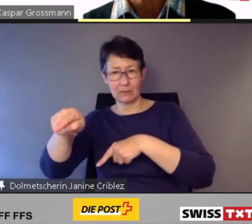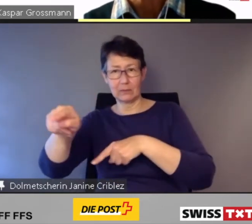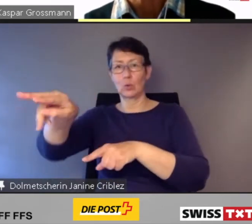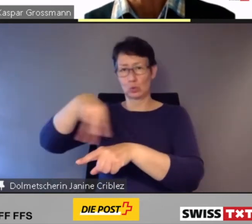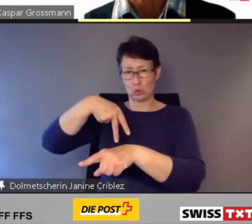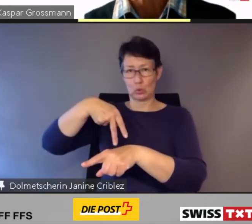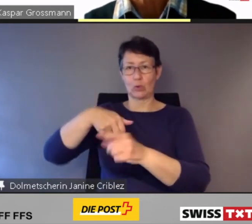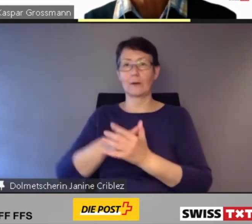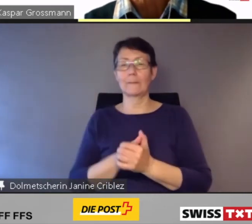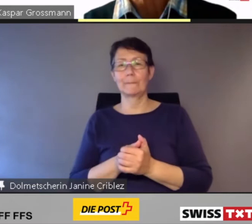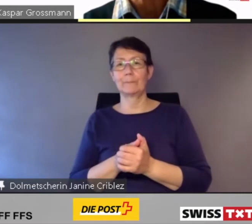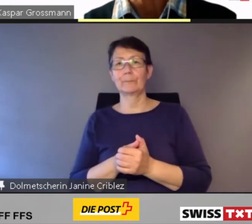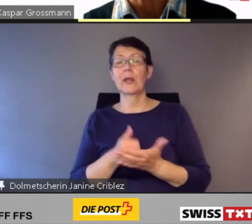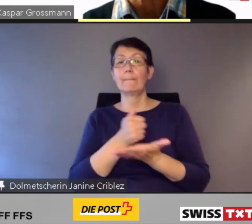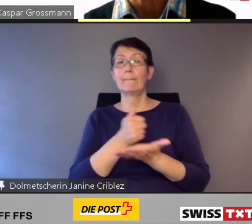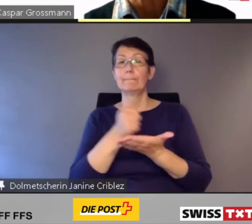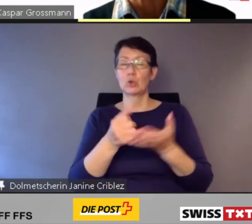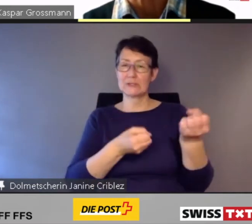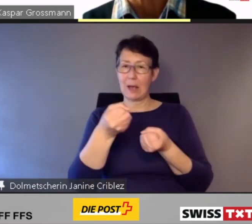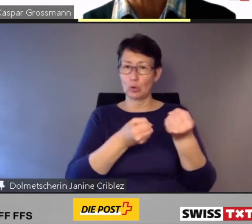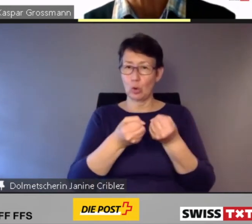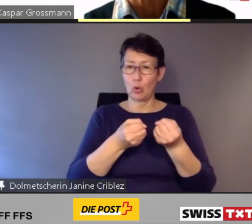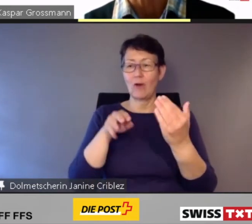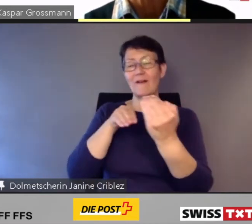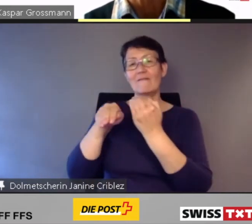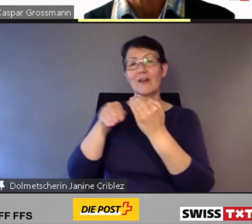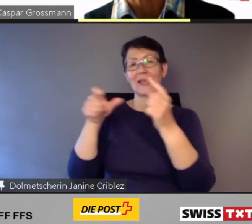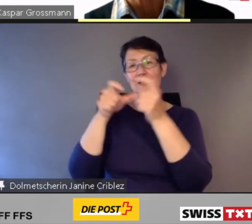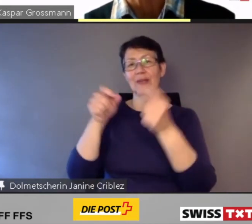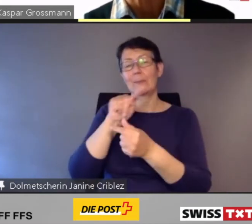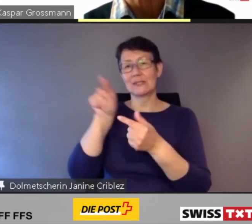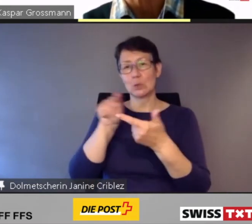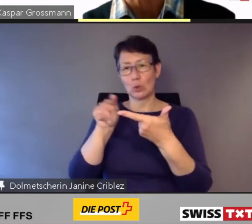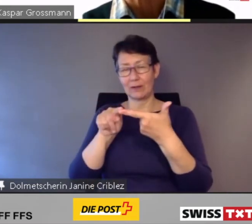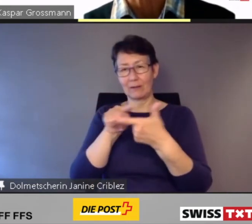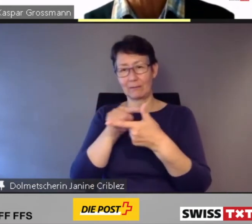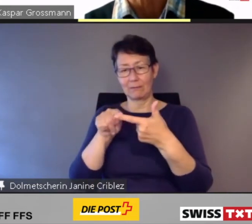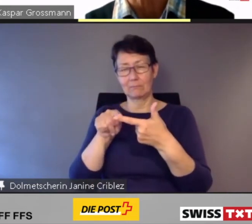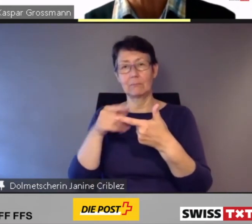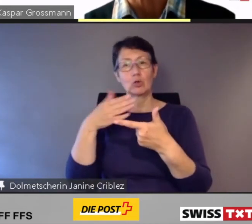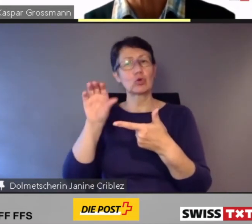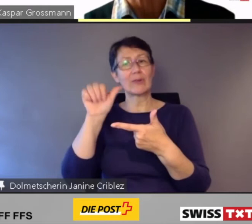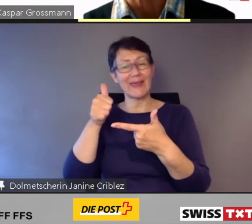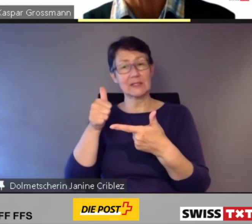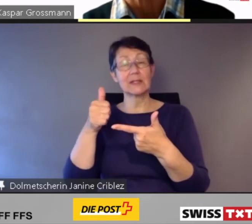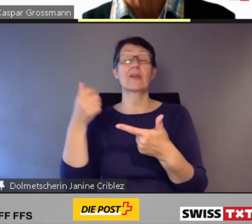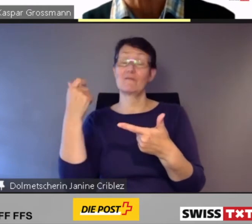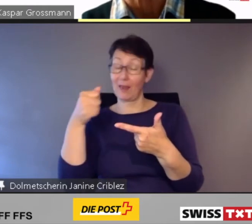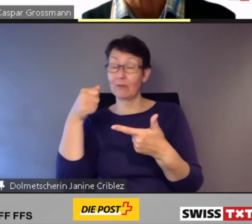Postauto und die Verkehrsbetriebe Zürich haben bereits erste und wertvolle Erfahrungen gemacht und ihre Erkenntnisse publiziert.